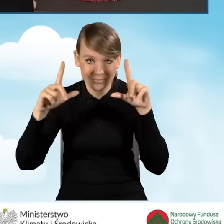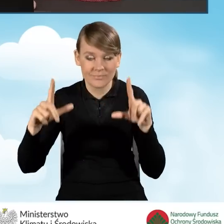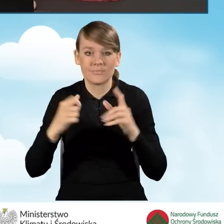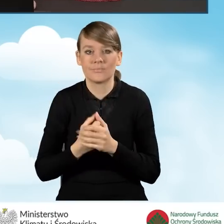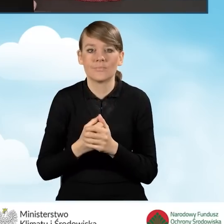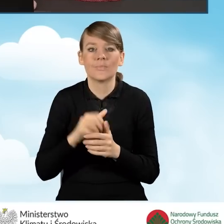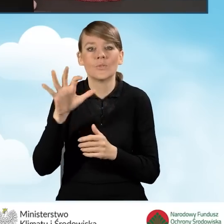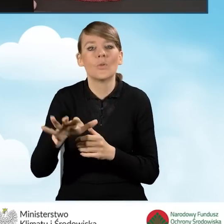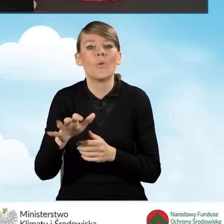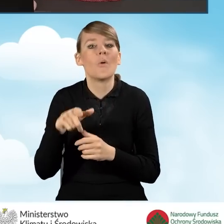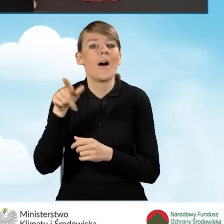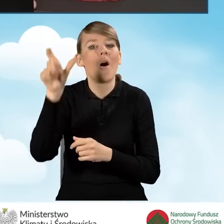dotyczące dochodu wnioskodawcy.